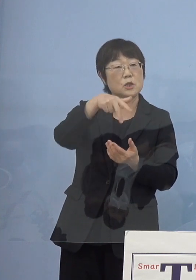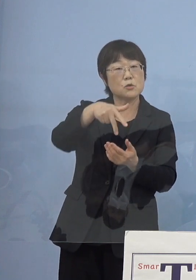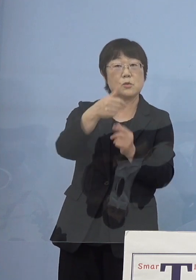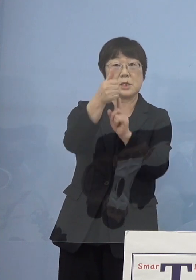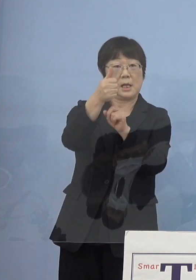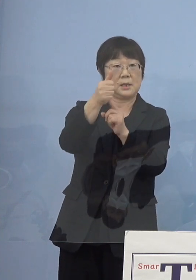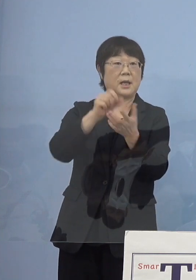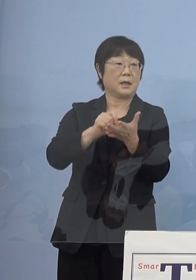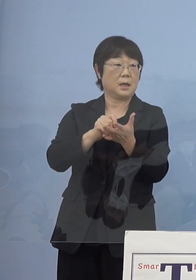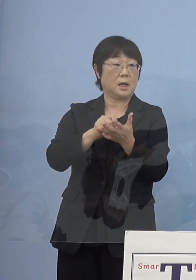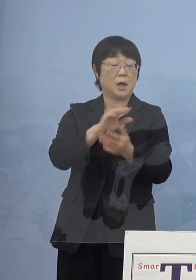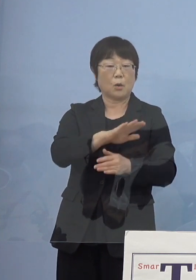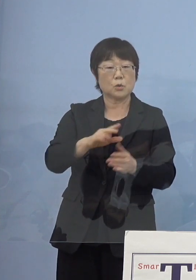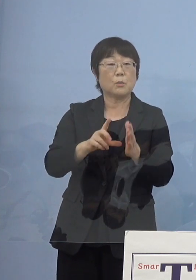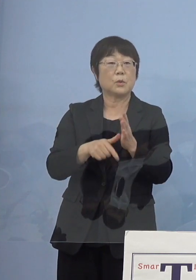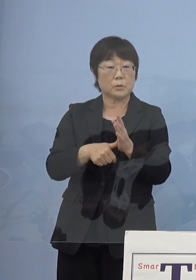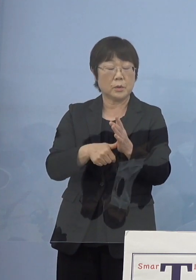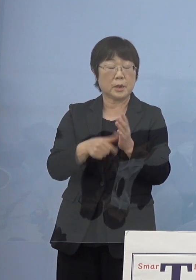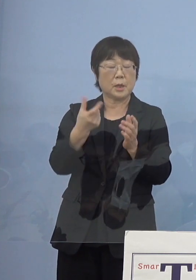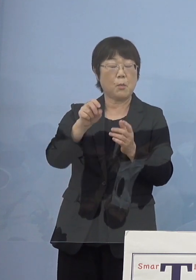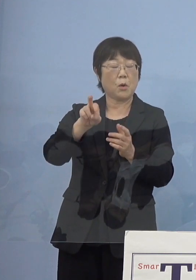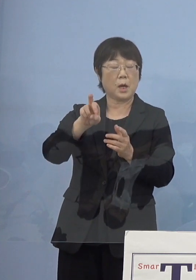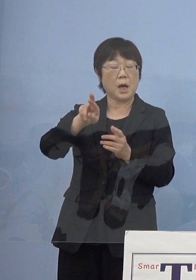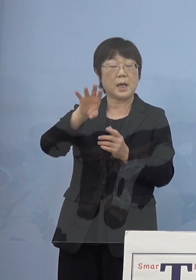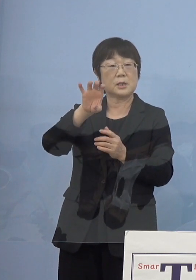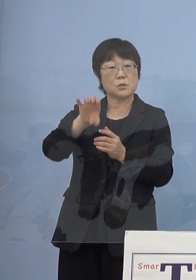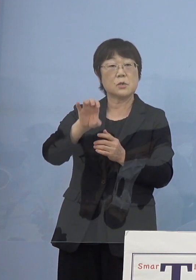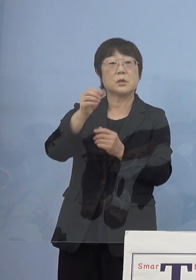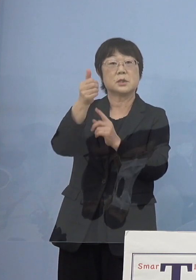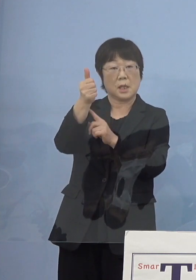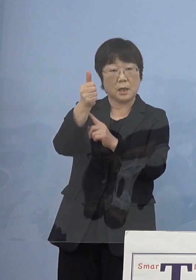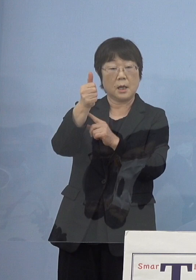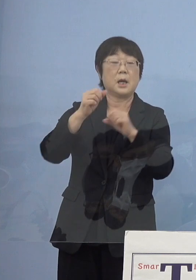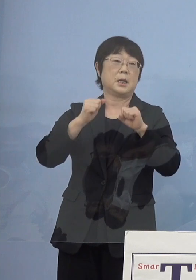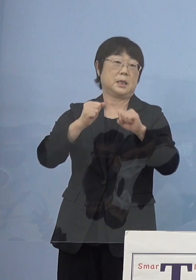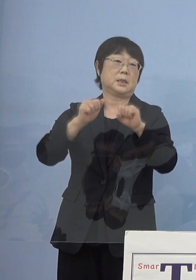子どもの頃モラエスさん実際に現存されておられて